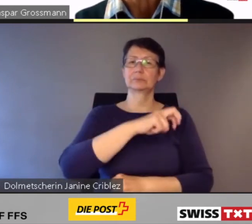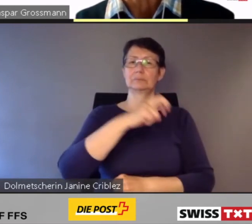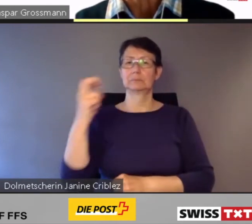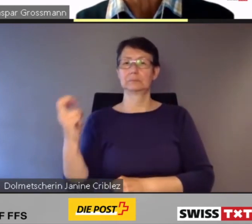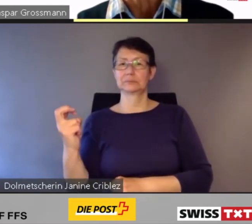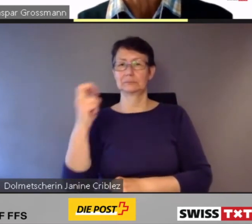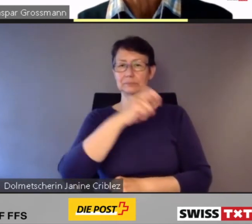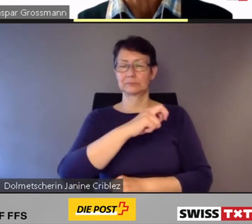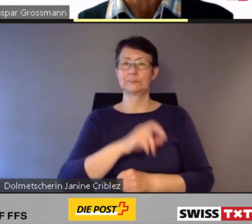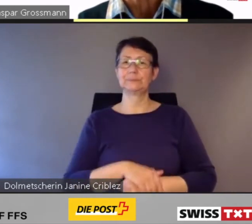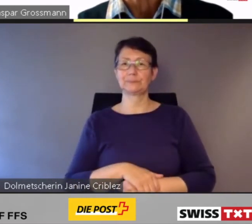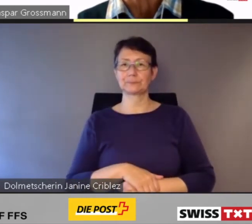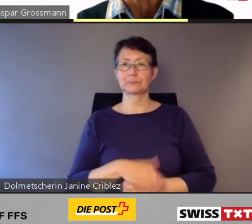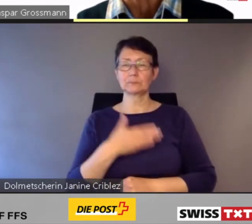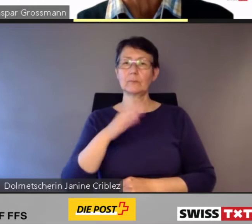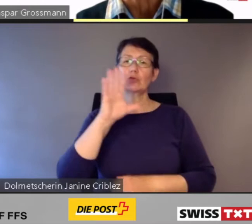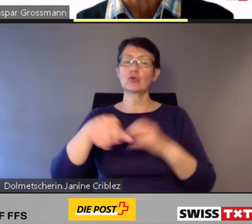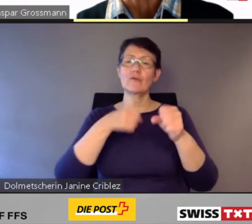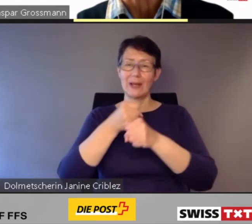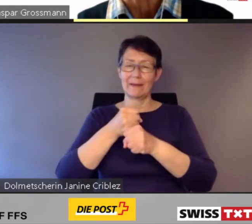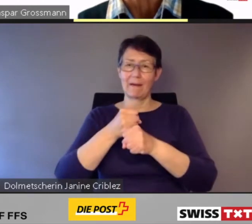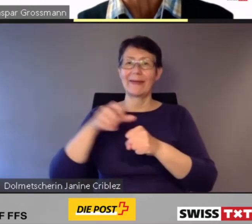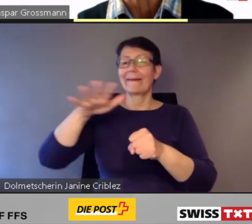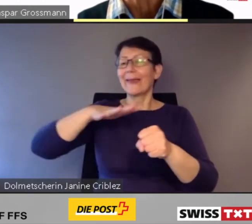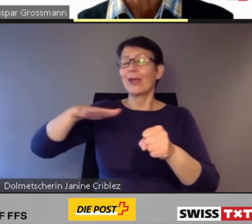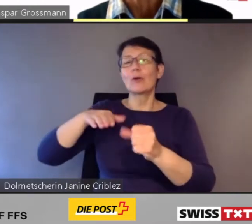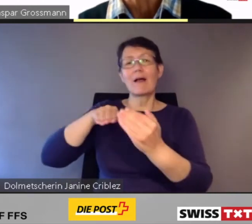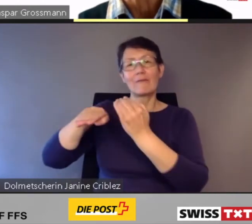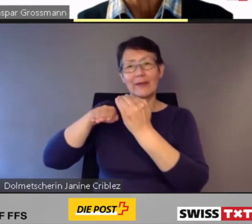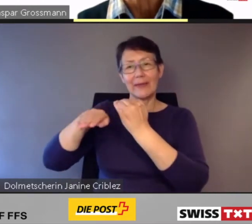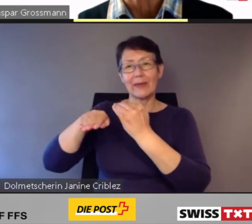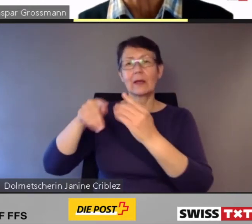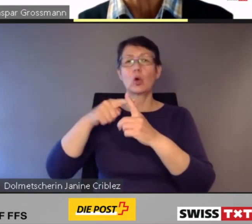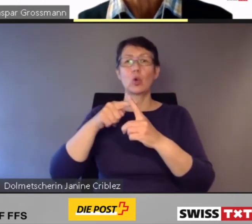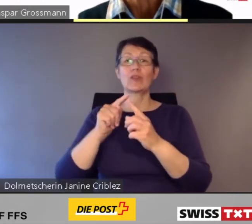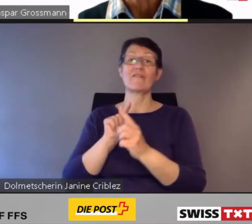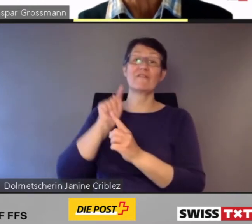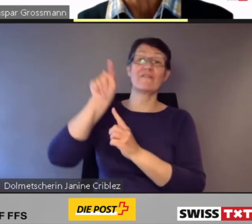Seit Jahren werden im Regionalverkehr und im Fernverkehr die älteren